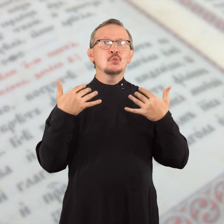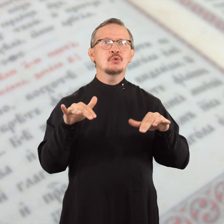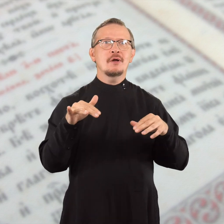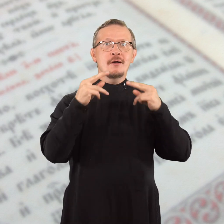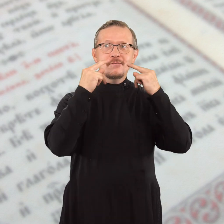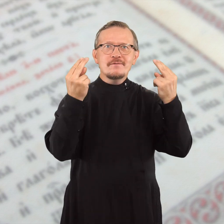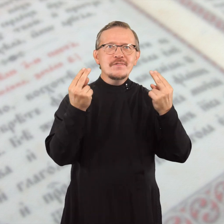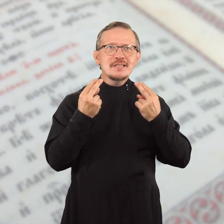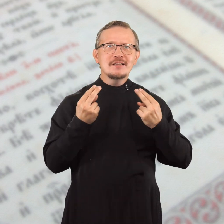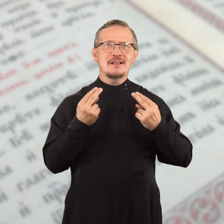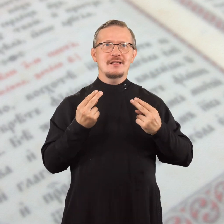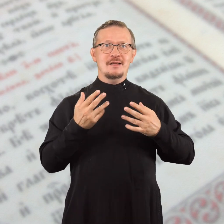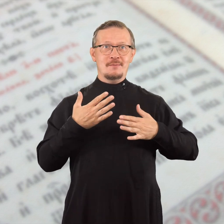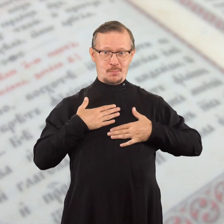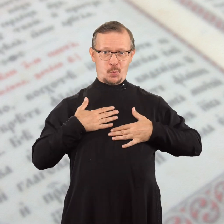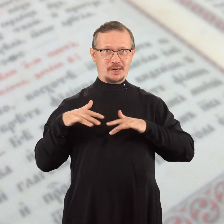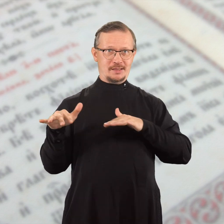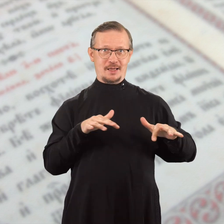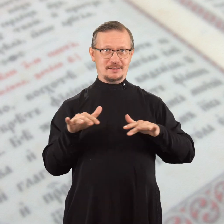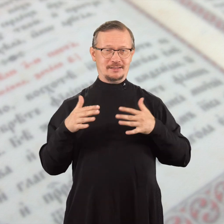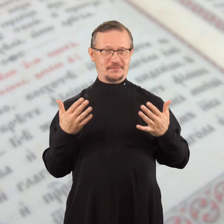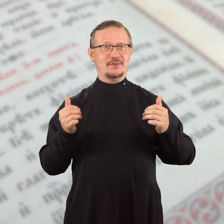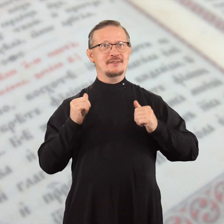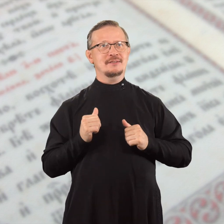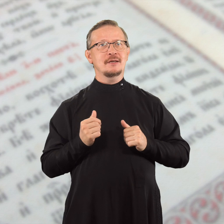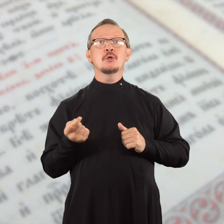и уже видели в моих действиях,